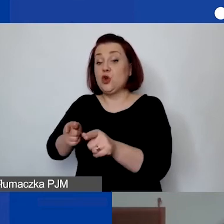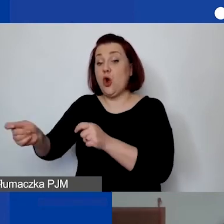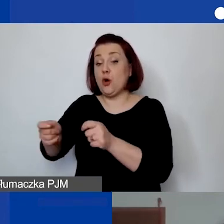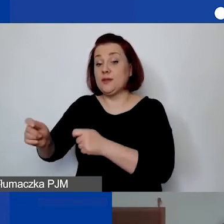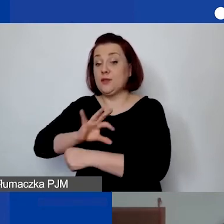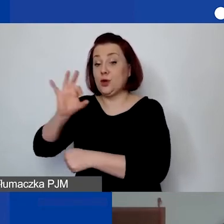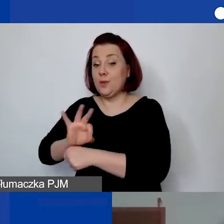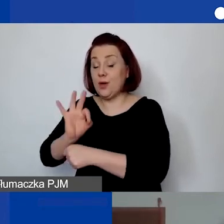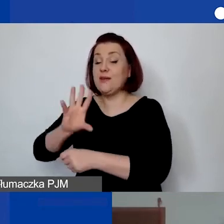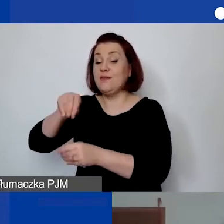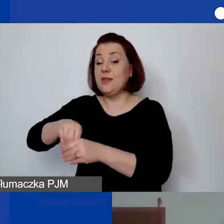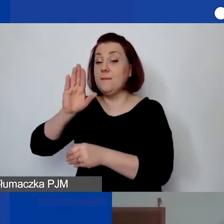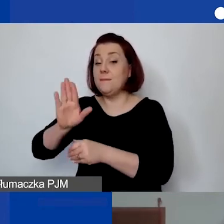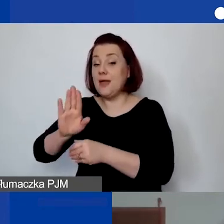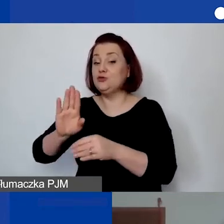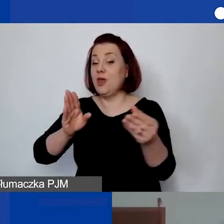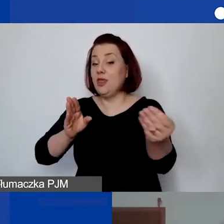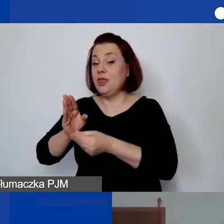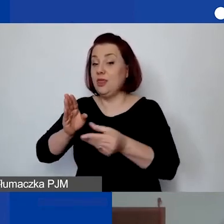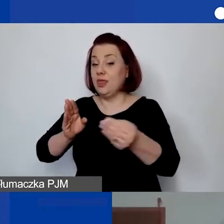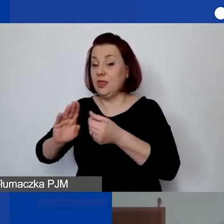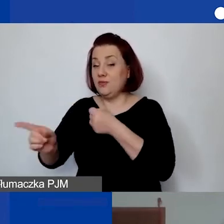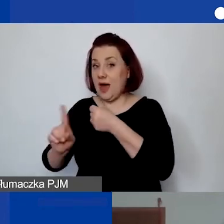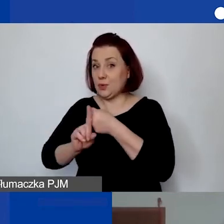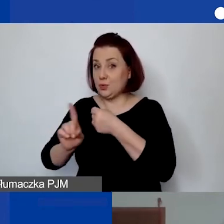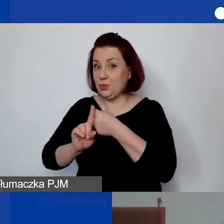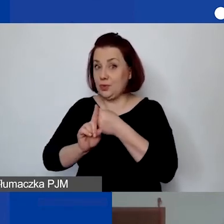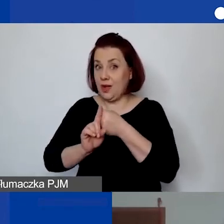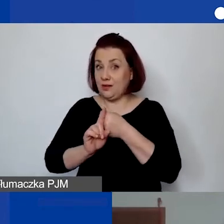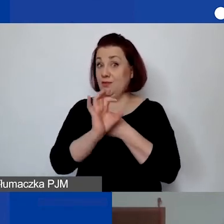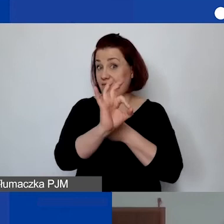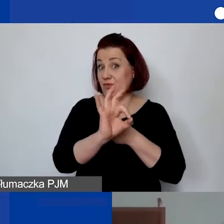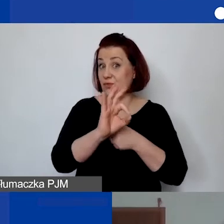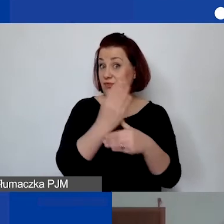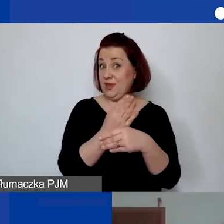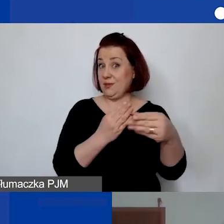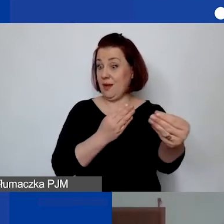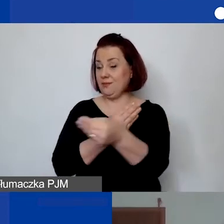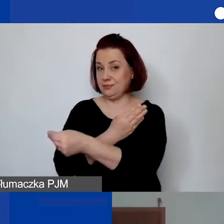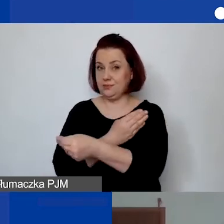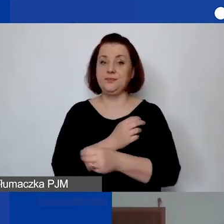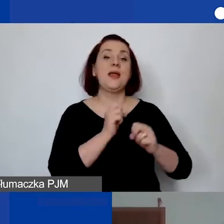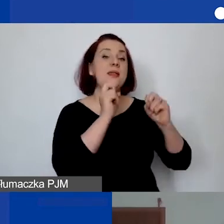i w ramach tego będzie wystawiała faktury w ramach swojej jednoosobowej działalności gospodarczej". Tak, jest taka możliwość,